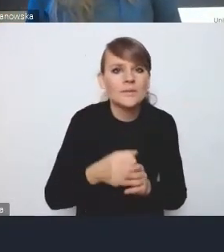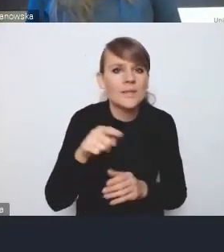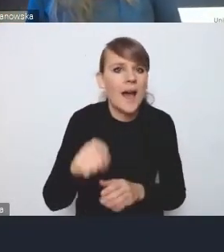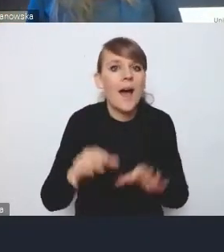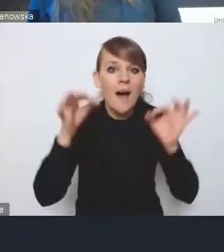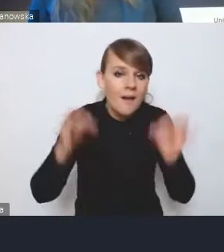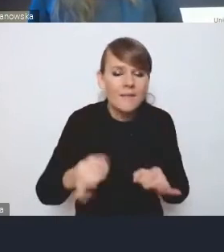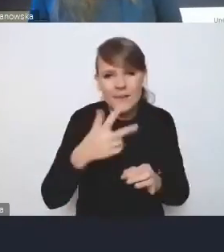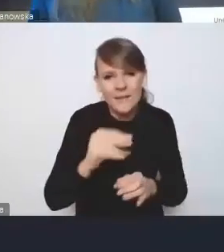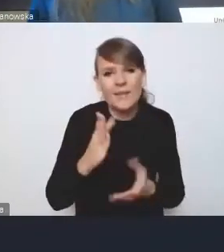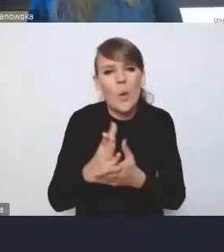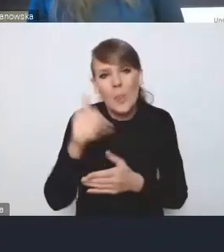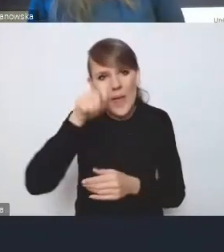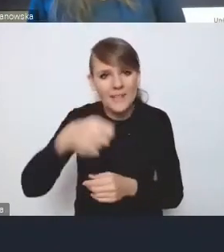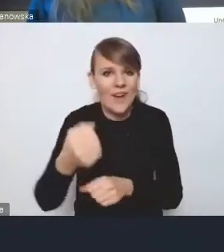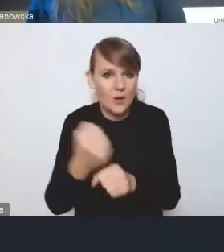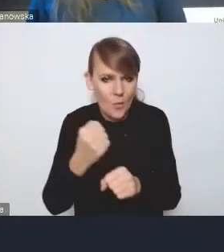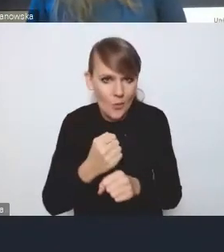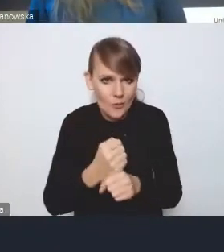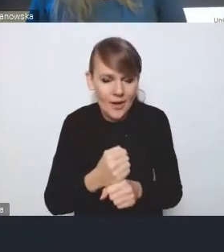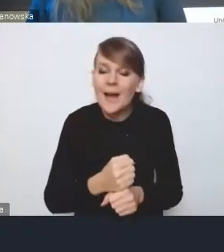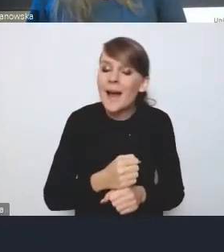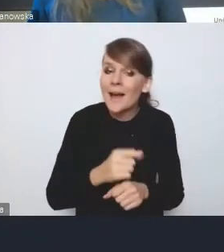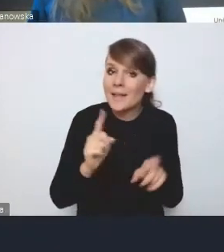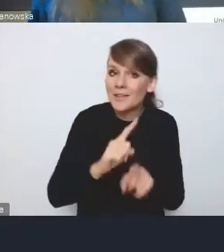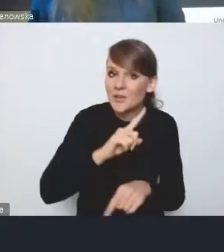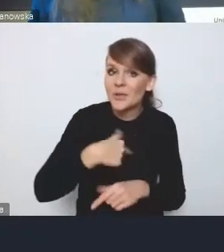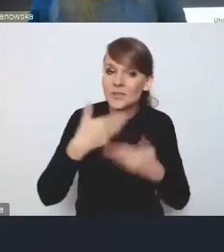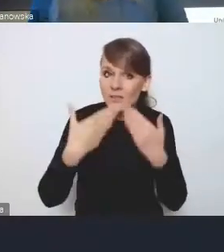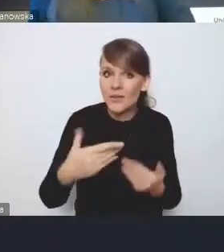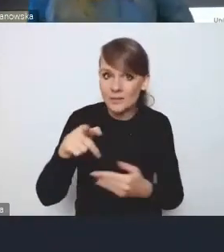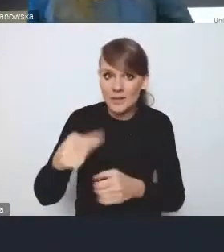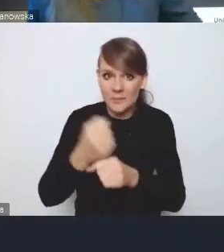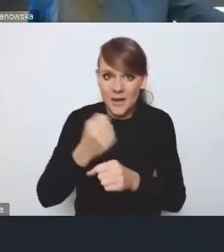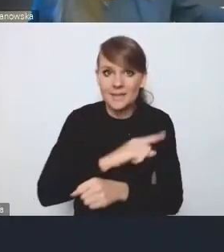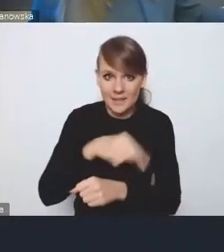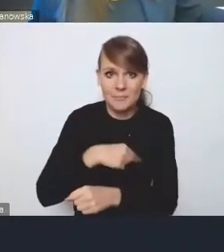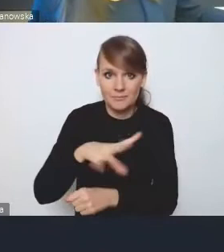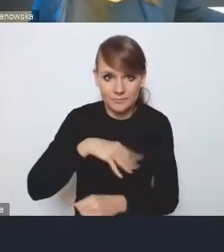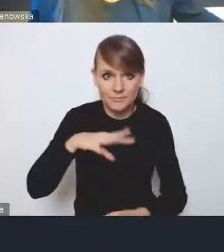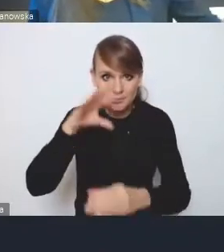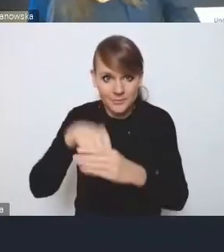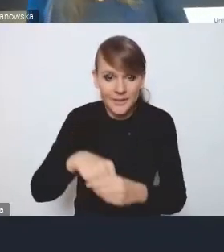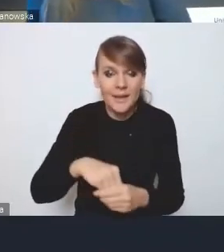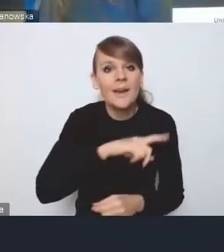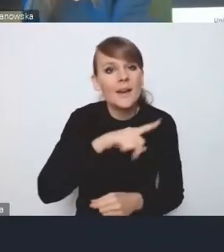i dziękujemy także, że możemy w tych pracach uczestniczyć. Myśmy zresztą nasze własne założenia